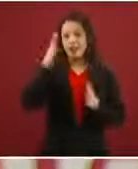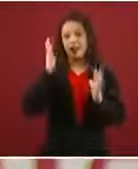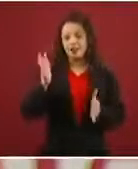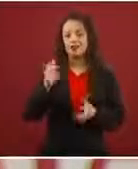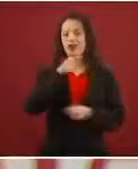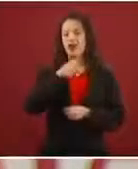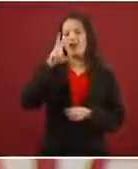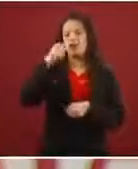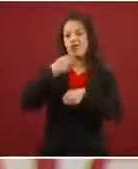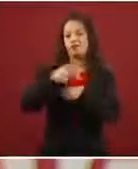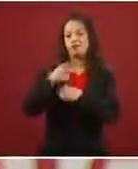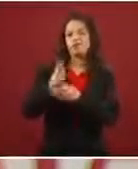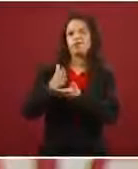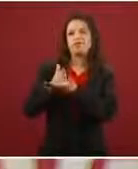Esa es la razón principal.